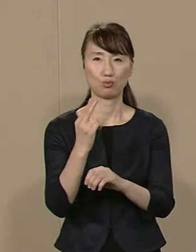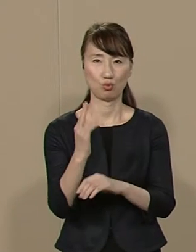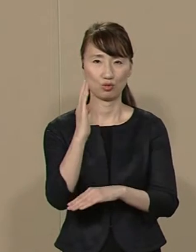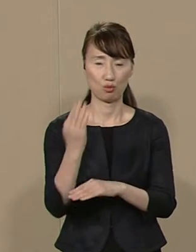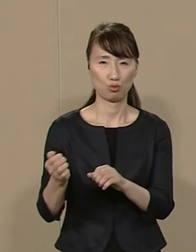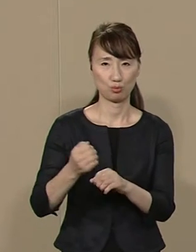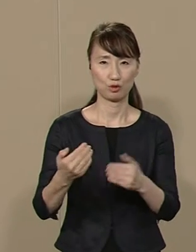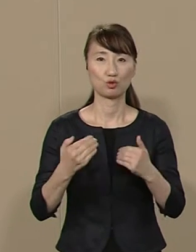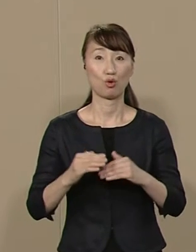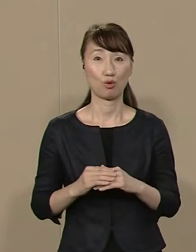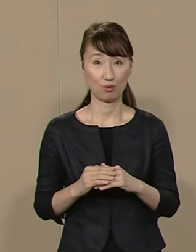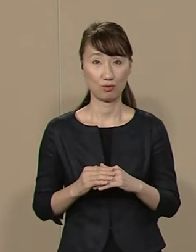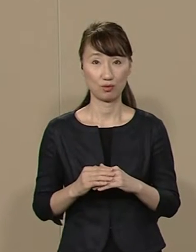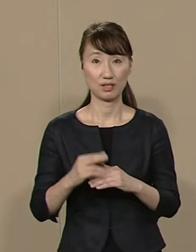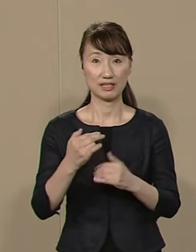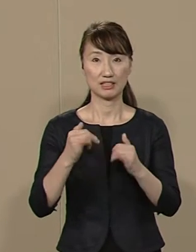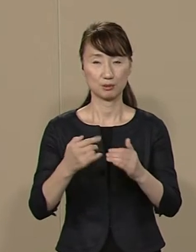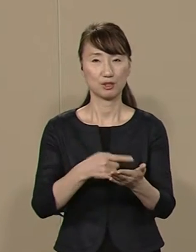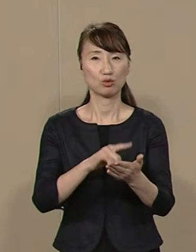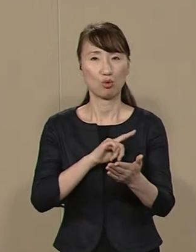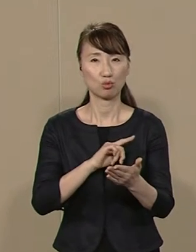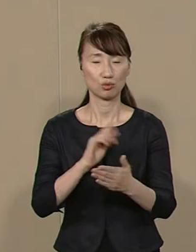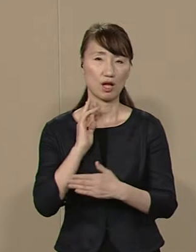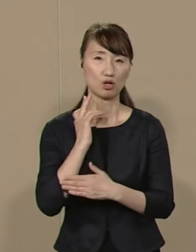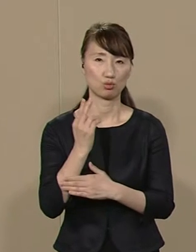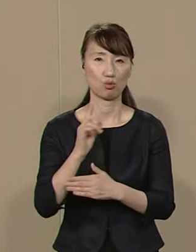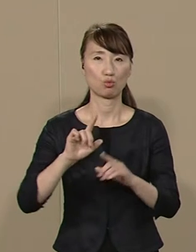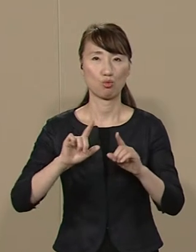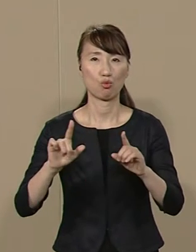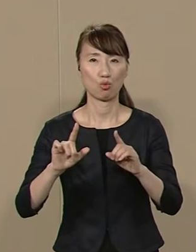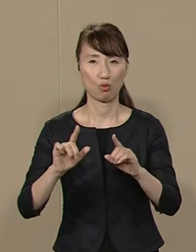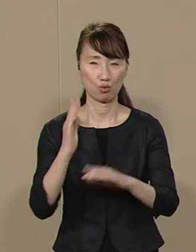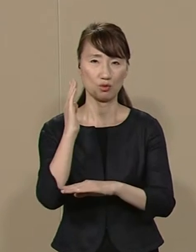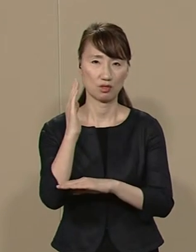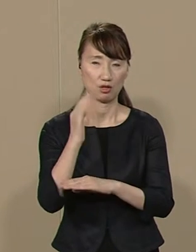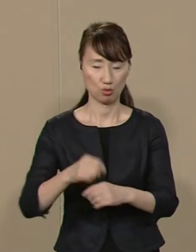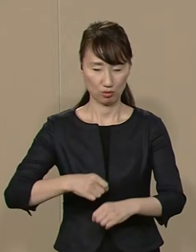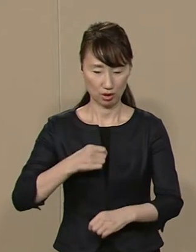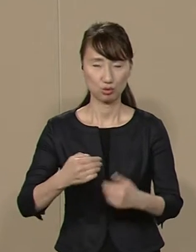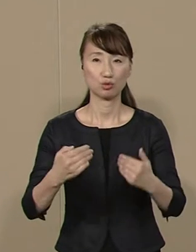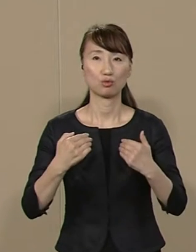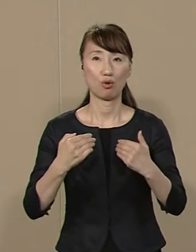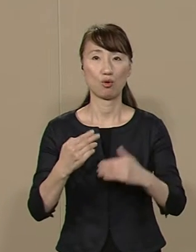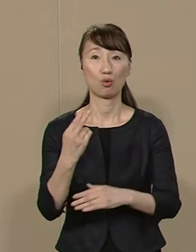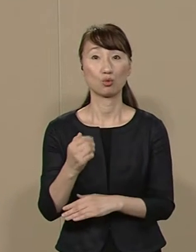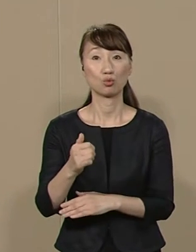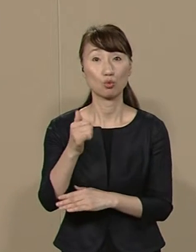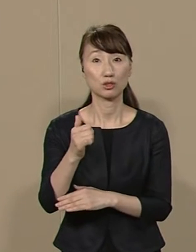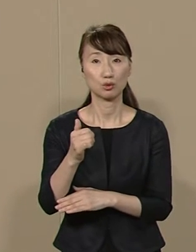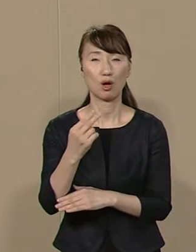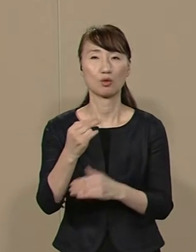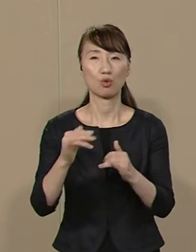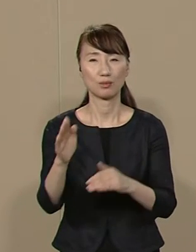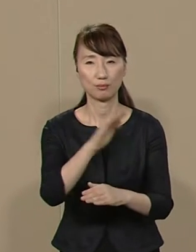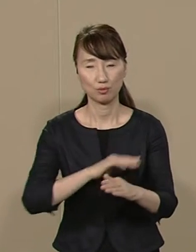首都東京の政治を正しましょう 都知事はすべての都民の代表です